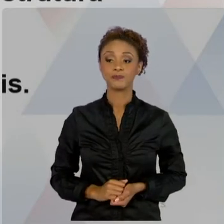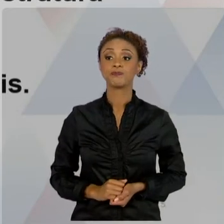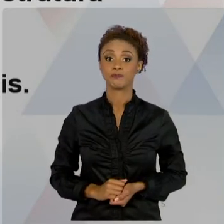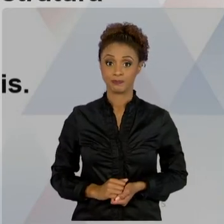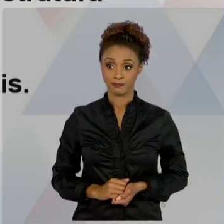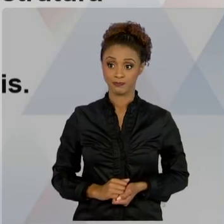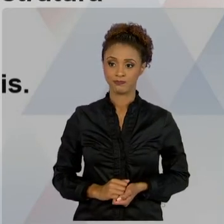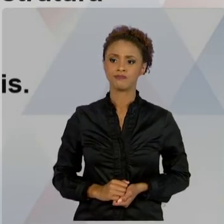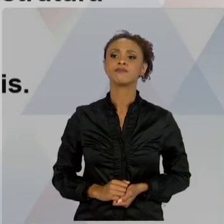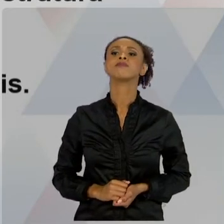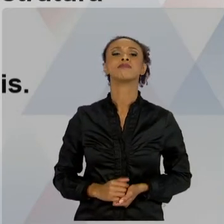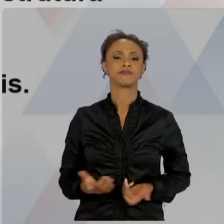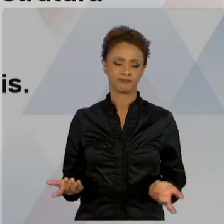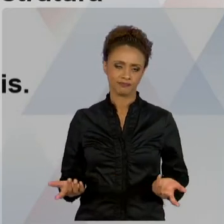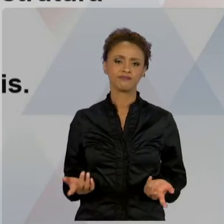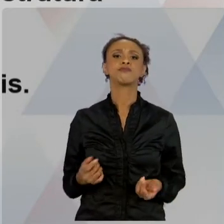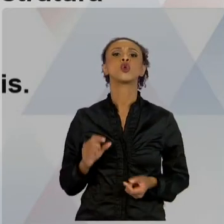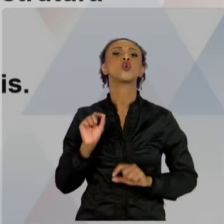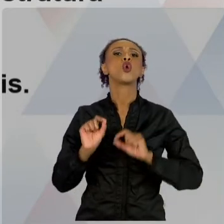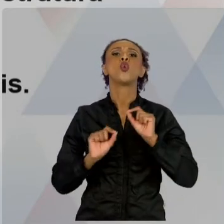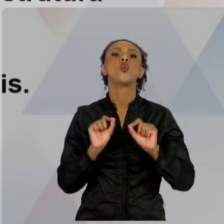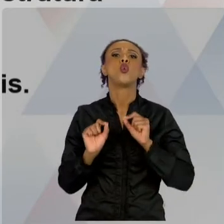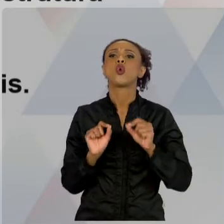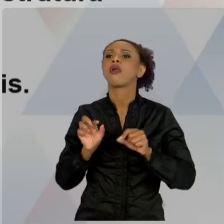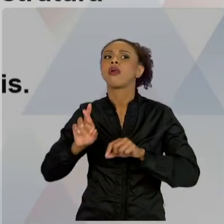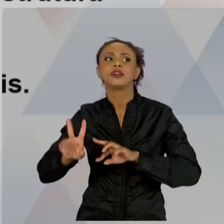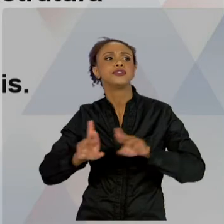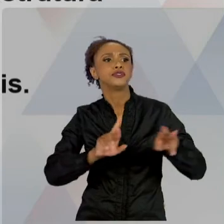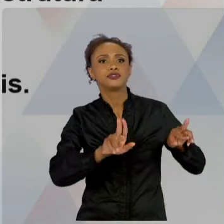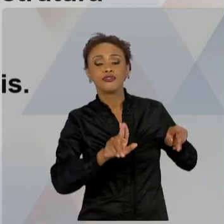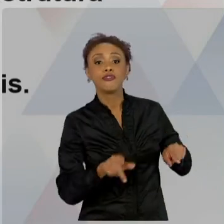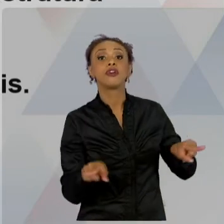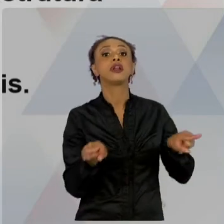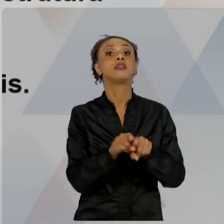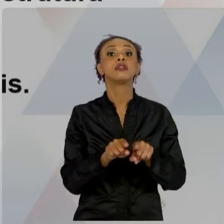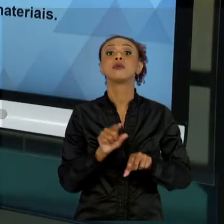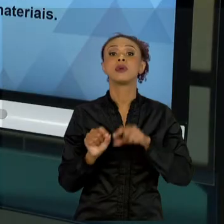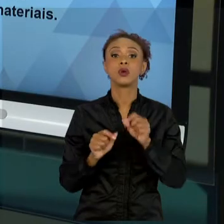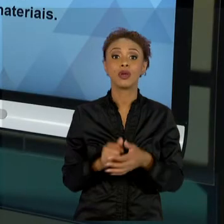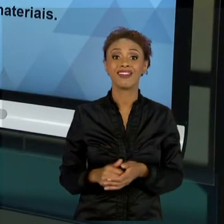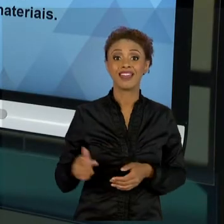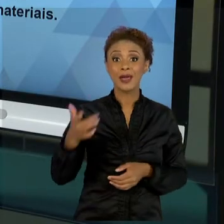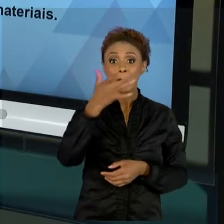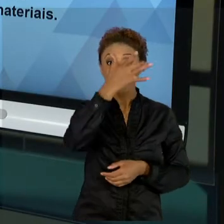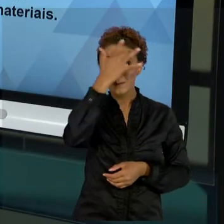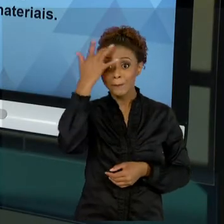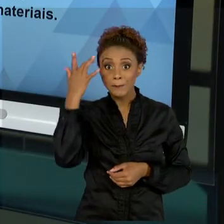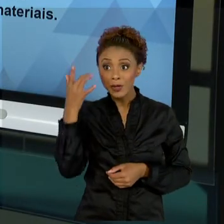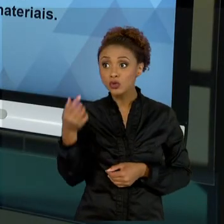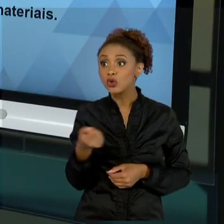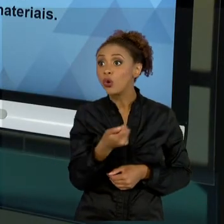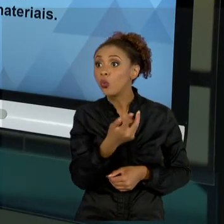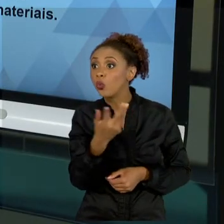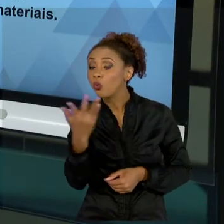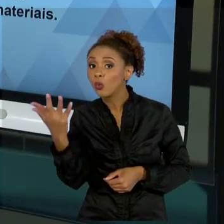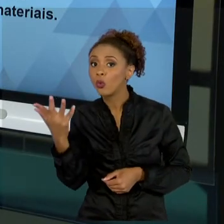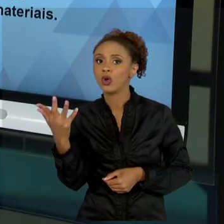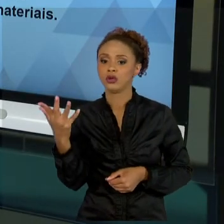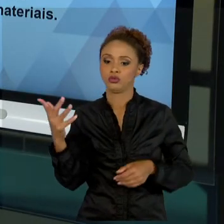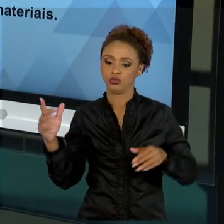TAMBÉM, E O ENTENDIMENTO DE QUE O CAPITAL HUMANO É MUITO VALORIZADO, ELE É MUITO IMPORTANTE. NO